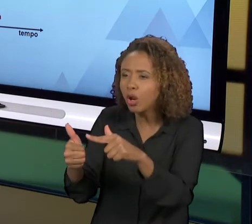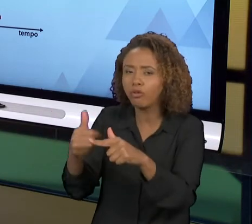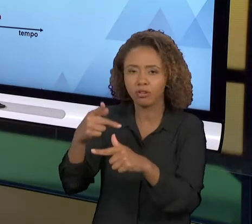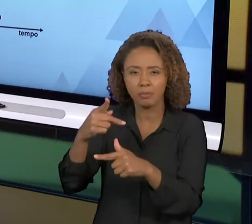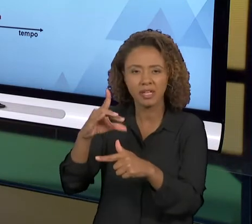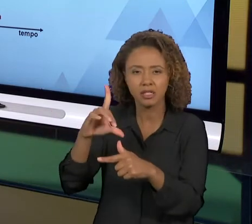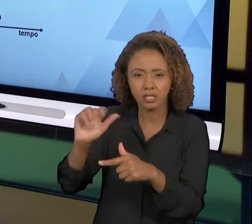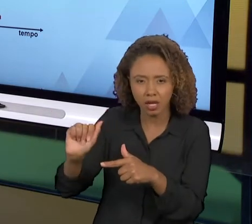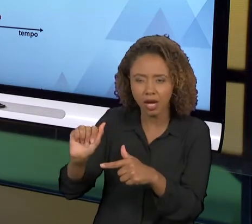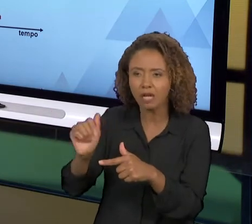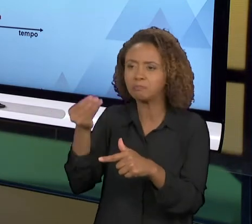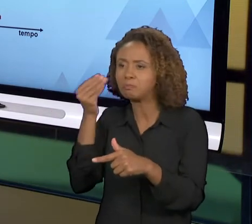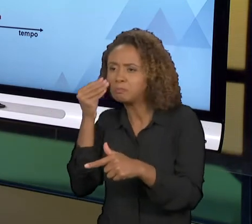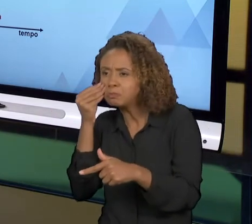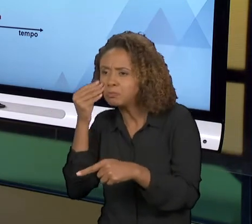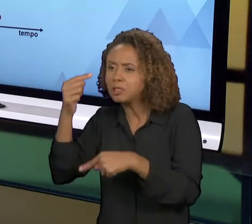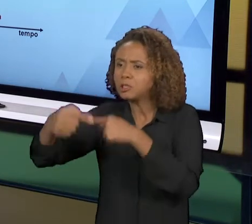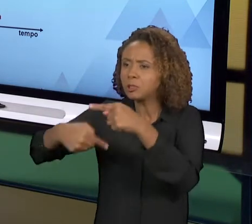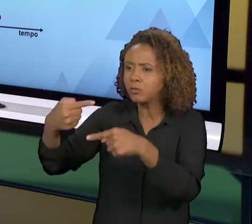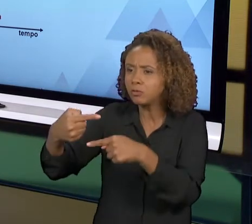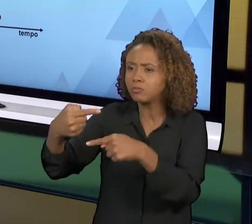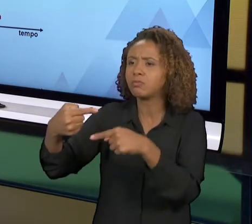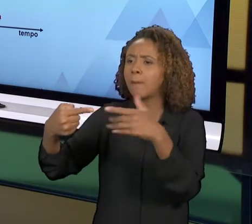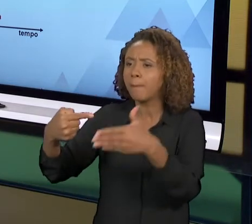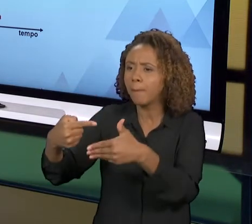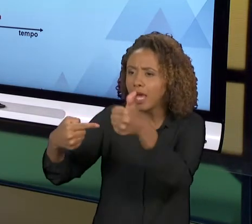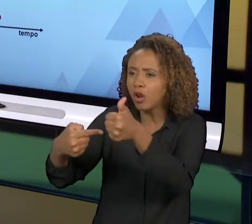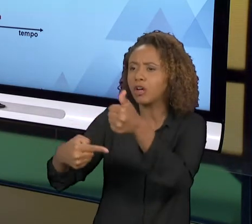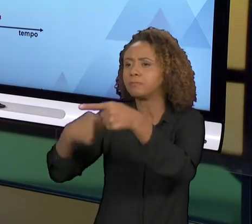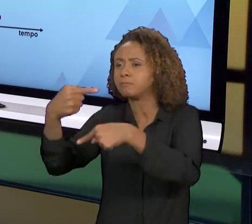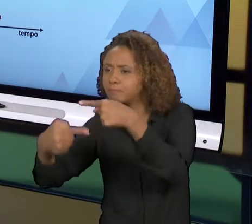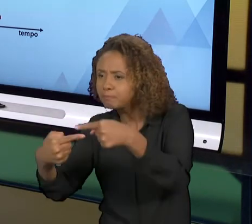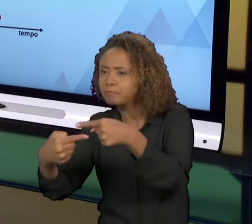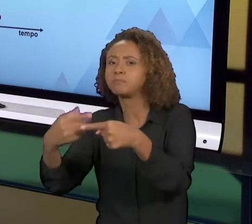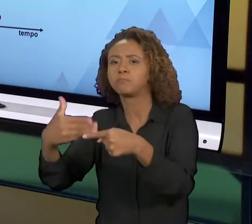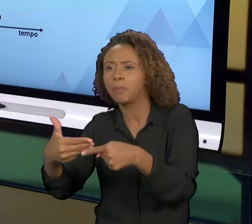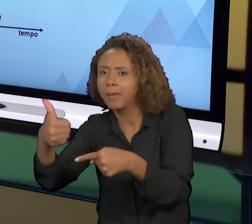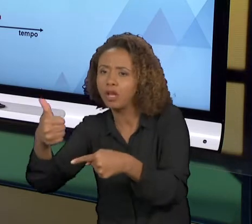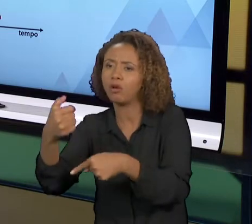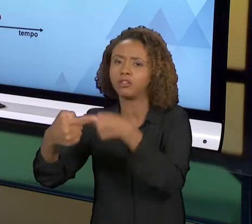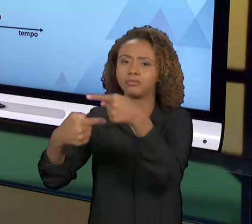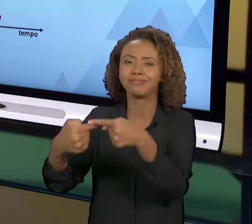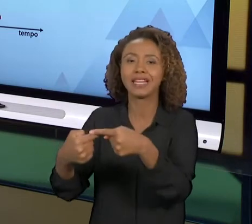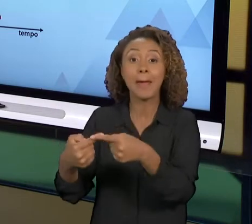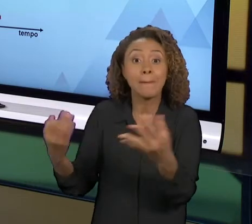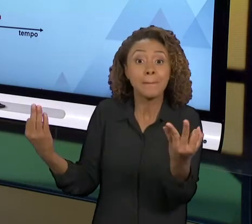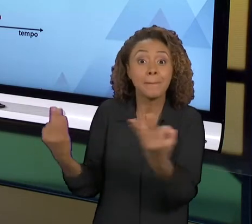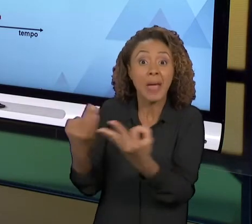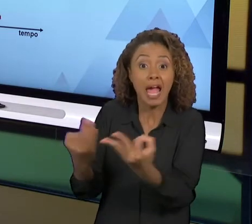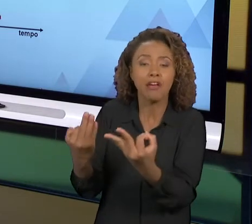O PROCESSO, E ASSIM VOCÊ VAI INDEFINIDAMENTE. A GENTE CONSIDERA QUE NÃO É UM PROCESSO PERFEITO, TODO O PROCESSO É PASSÍVEL DE MELHORIA, ENTÃO